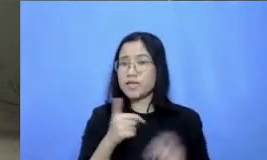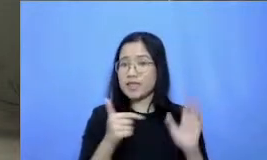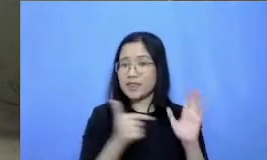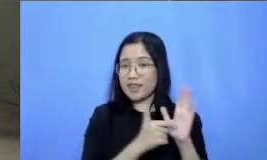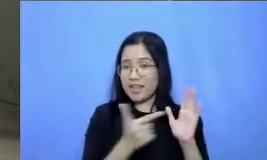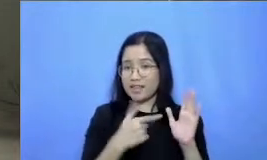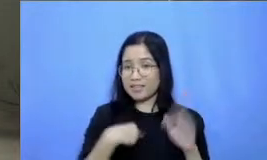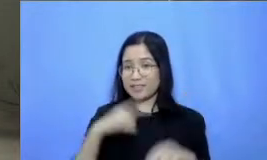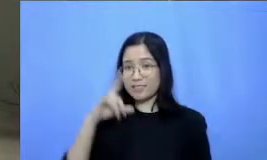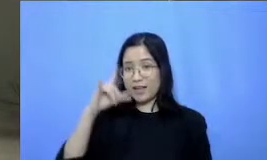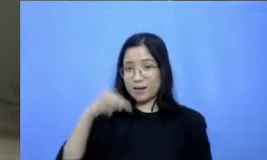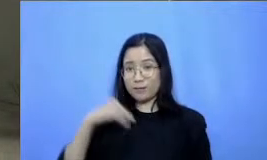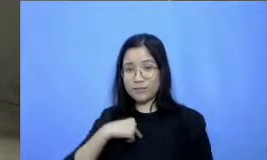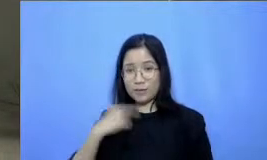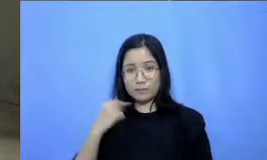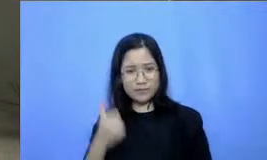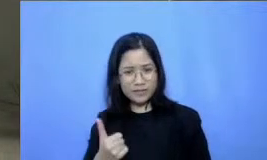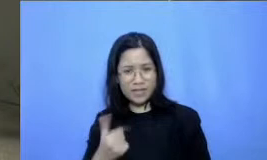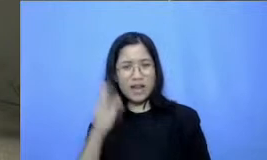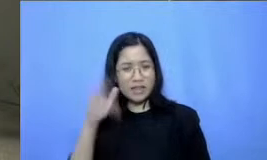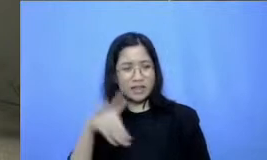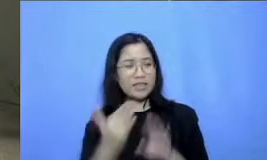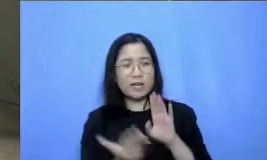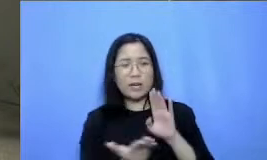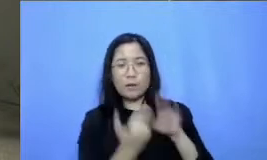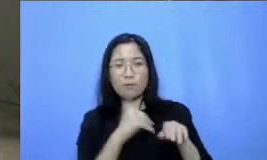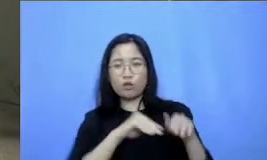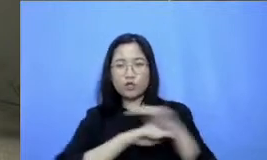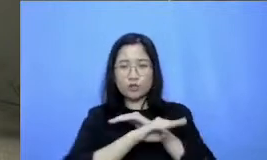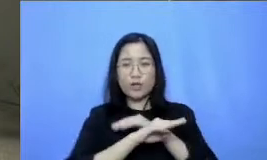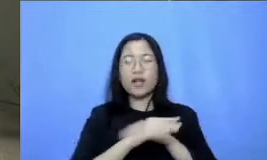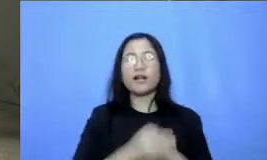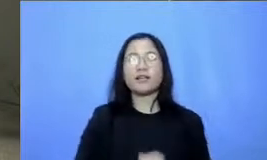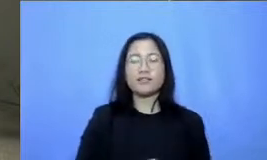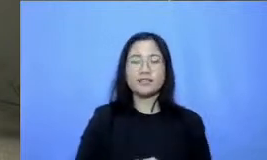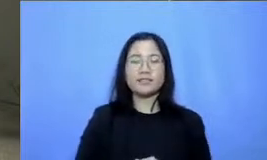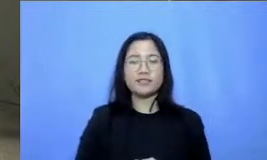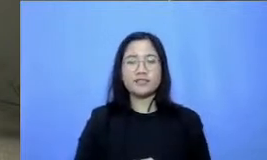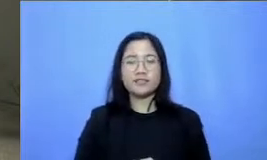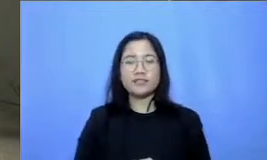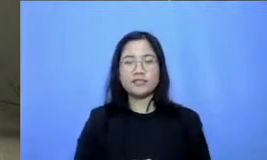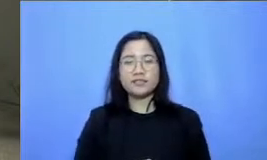boleh nanti akan saya repost di-install Sorry silahkan dan terakhir Dicoba ya hari setan saya